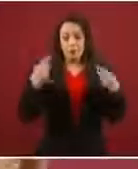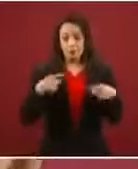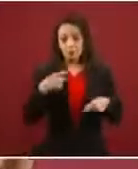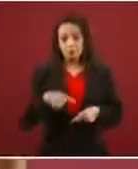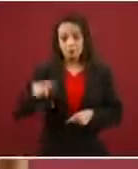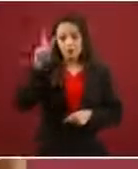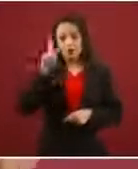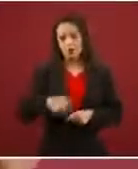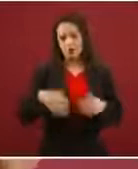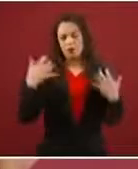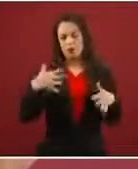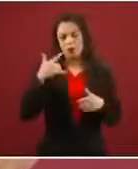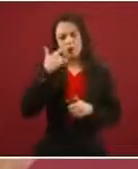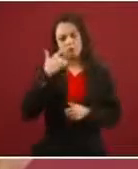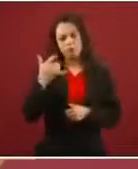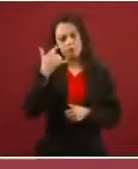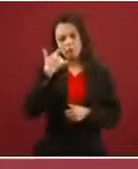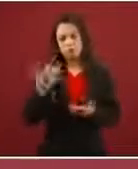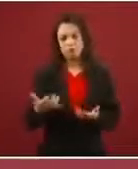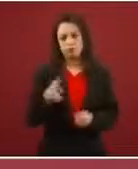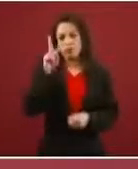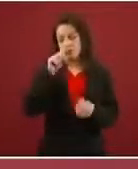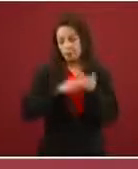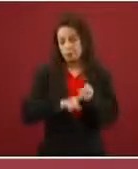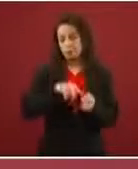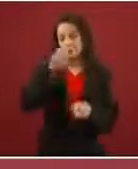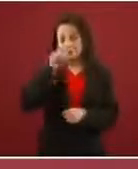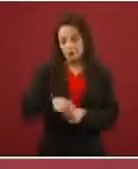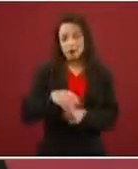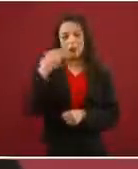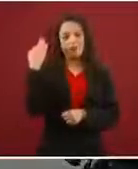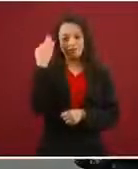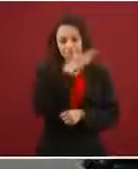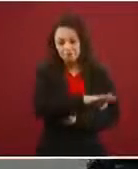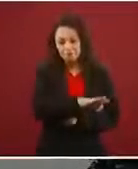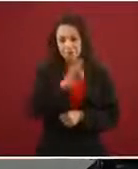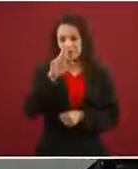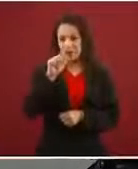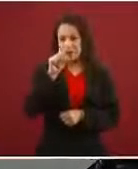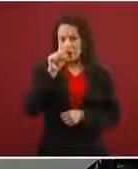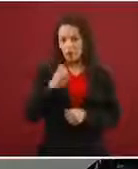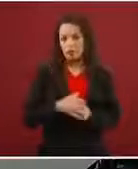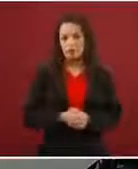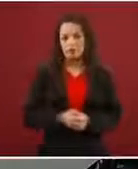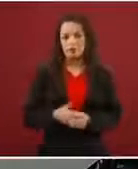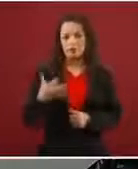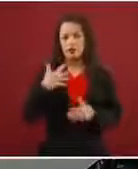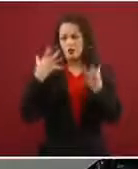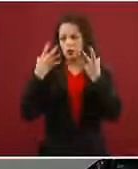Es un fraude lo que están haciendo. A varios y denunciados.